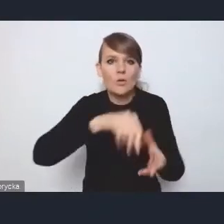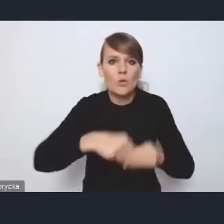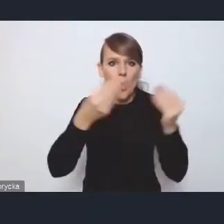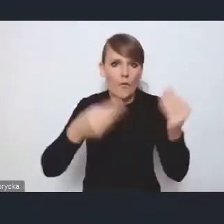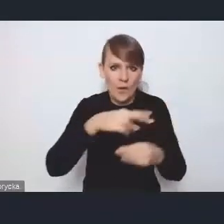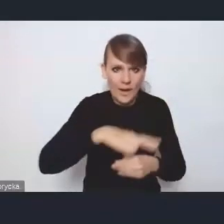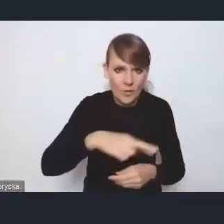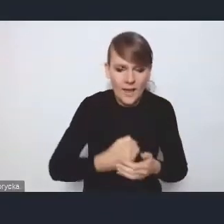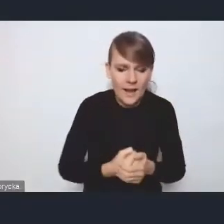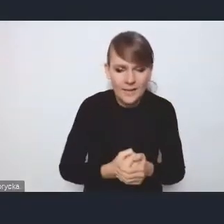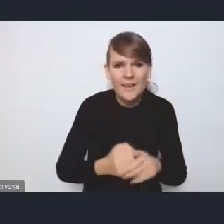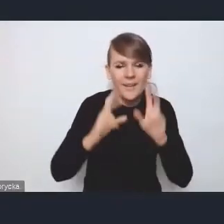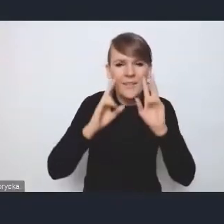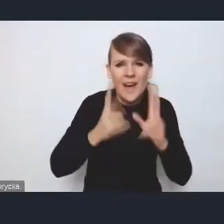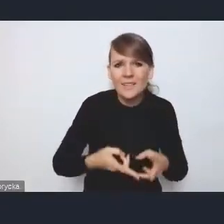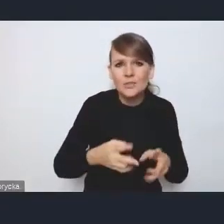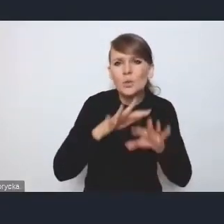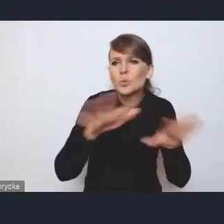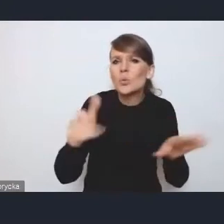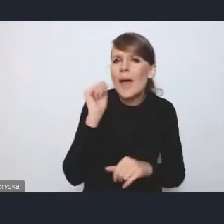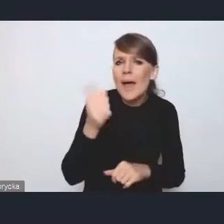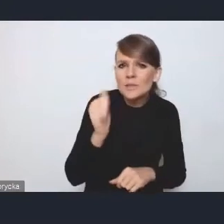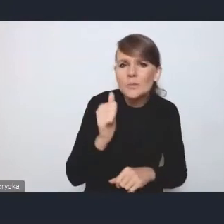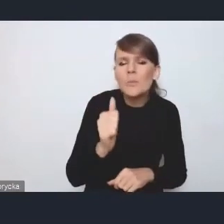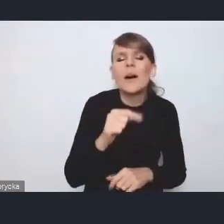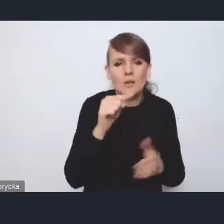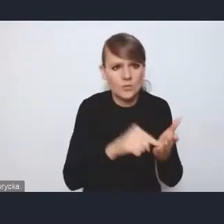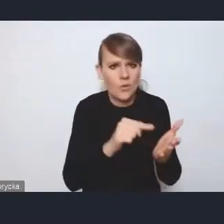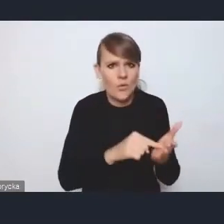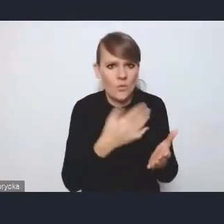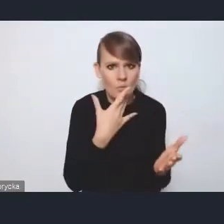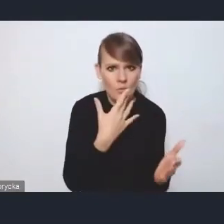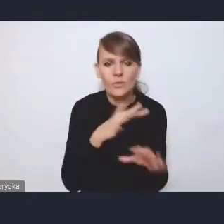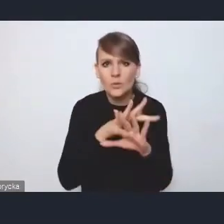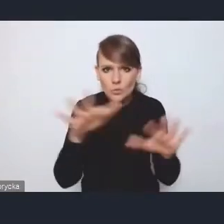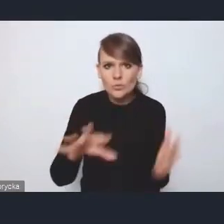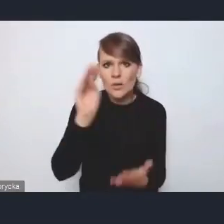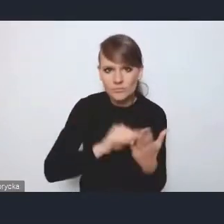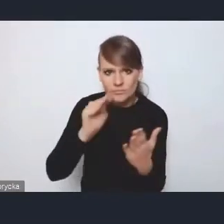bo faktycznie to wielu ekspertów na to uwagę zwraca, jest wiele opracowań, chociażby opracowanie takie,